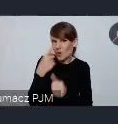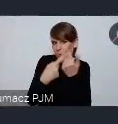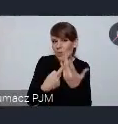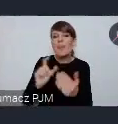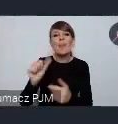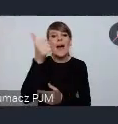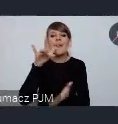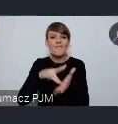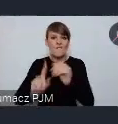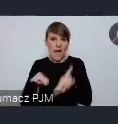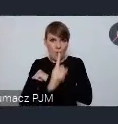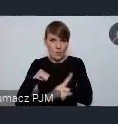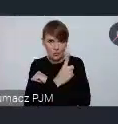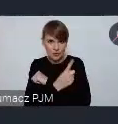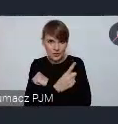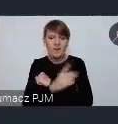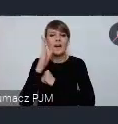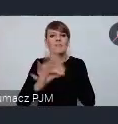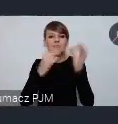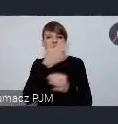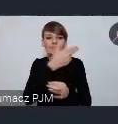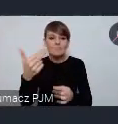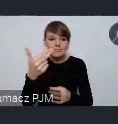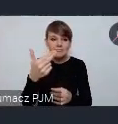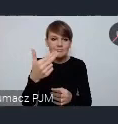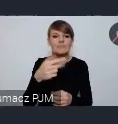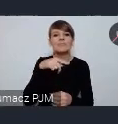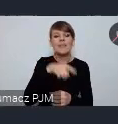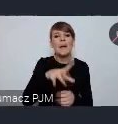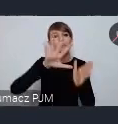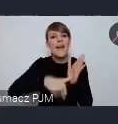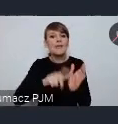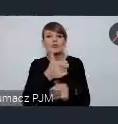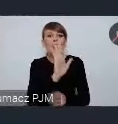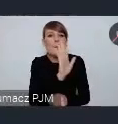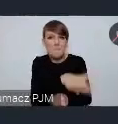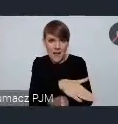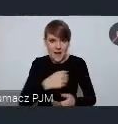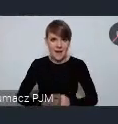i w Wałbrzychu będziemy mówić o substancji miejskiej o zasobach miast, o wszystkich zasobach miast.